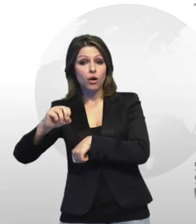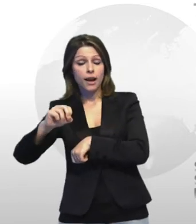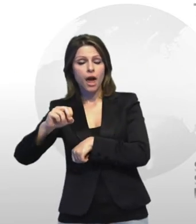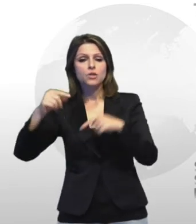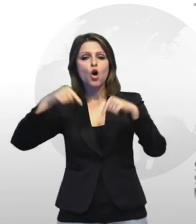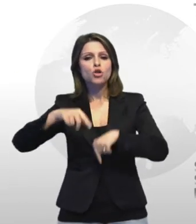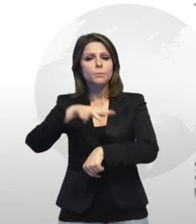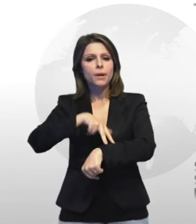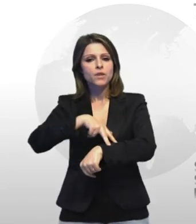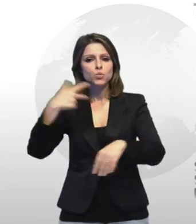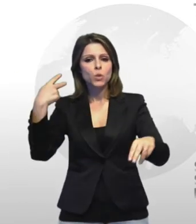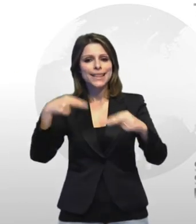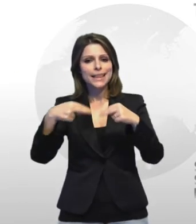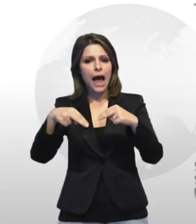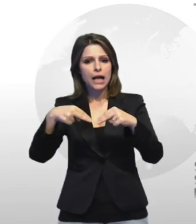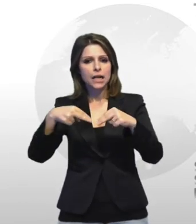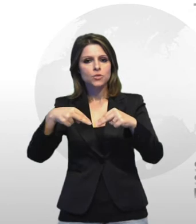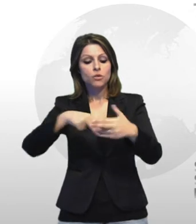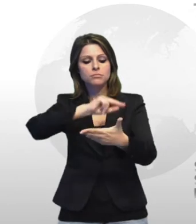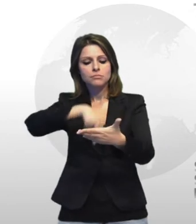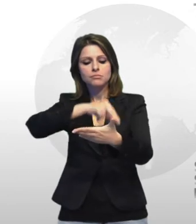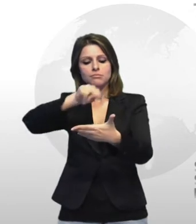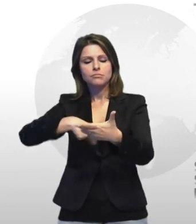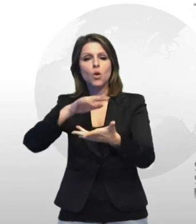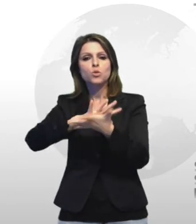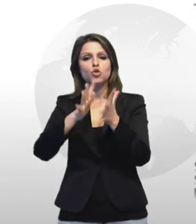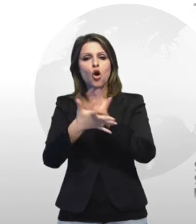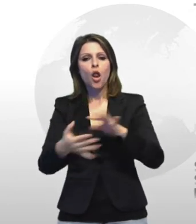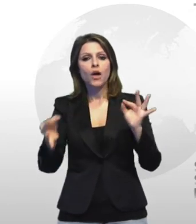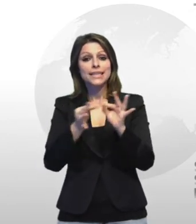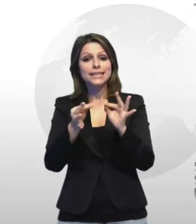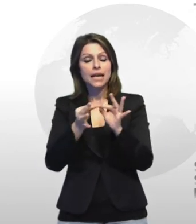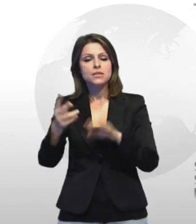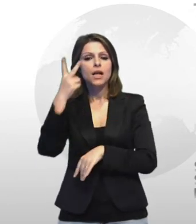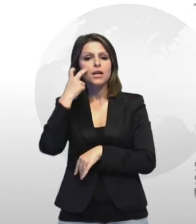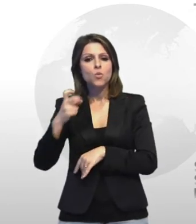prefettura taranto ille a prato con lodi intesa sulla sicurezza nei luoghi di lavoro